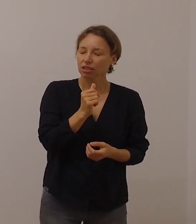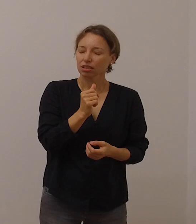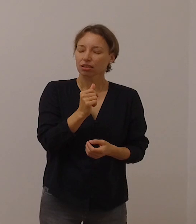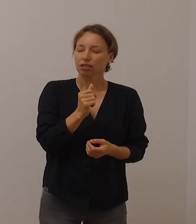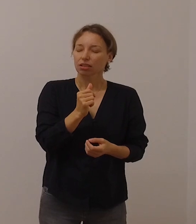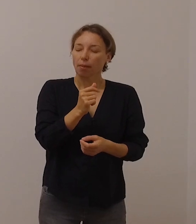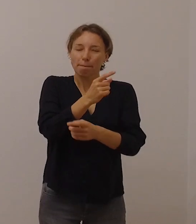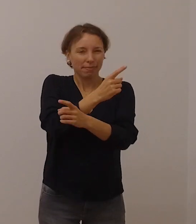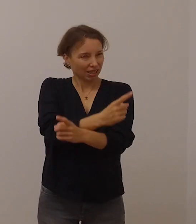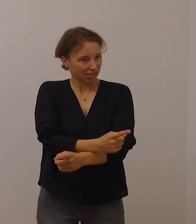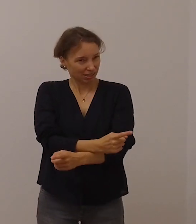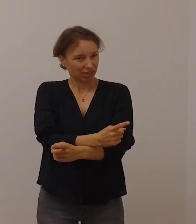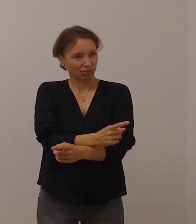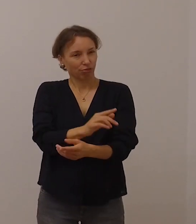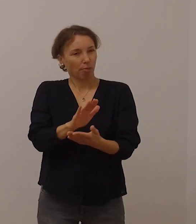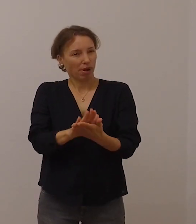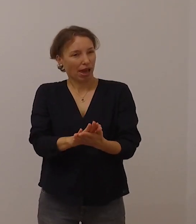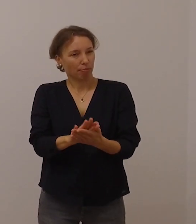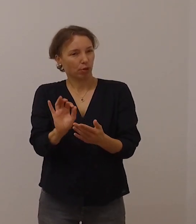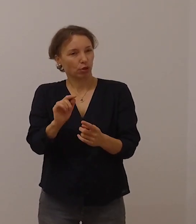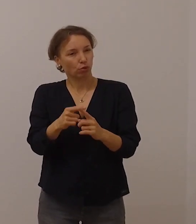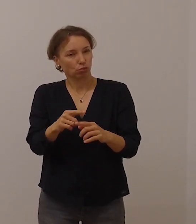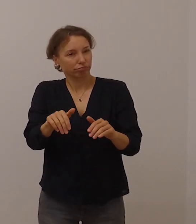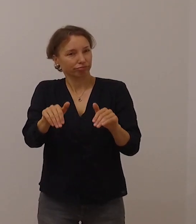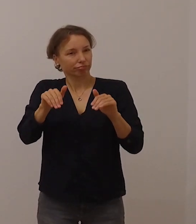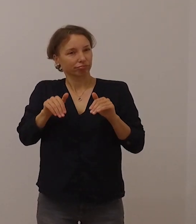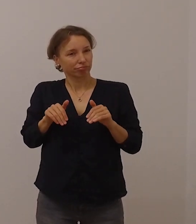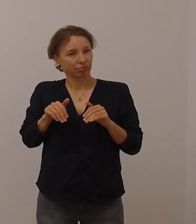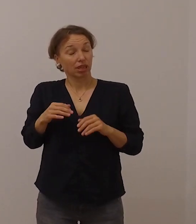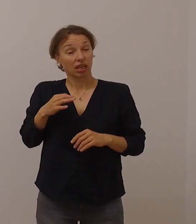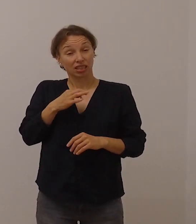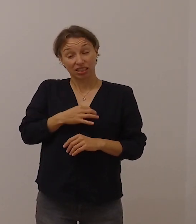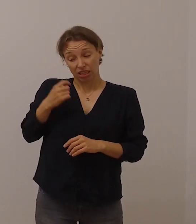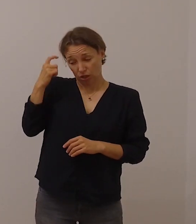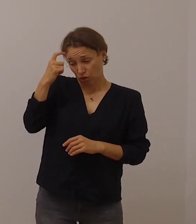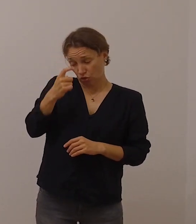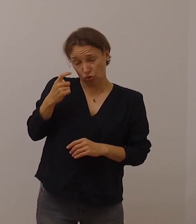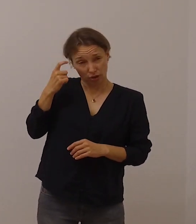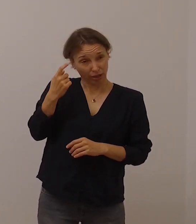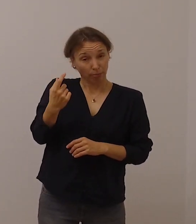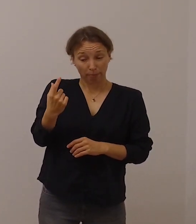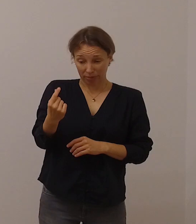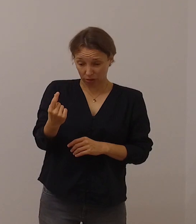Seelsorge heißt gerade in Zeiten, wo physische Distanz empfohlen wird,